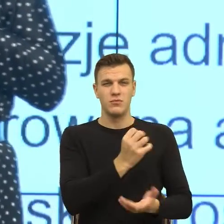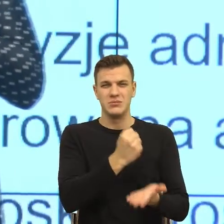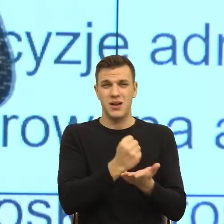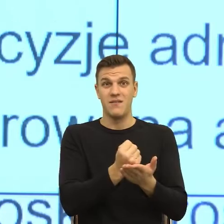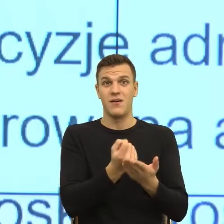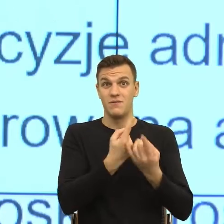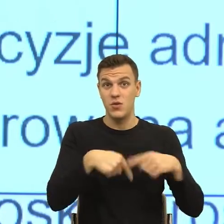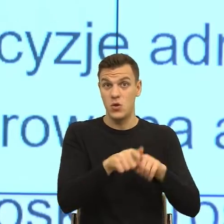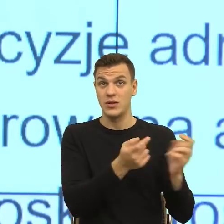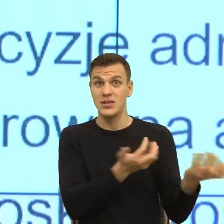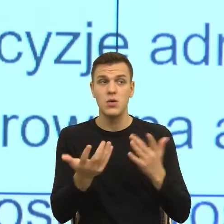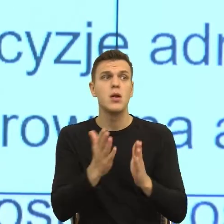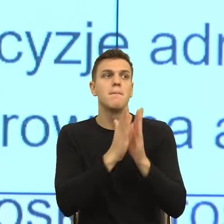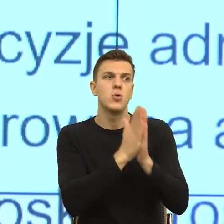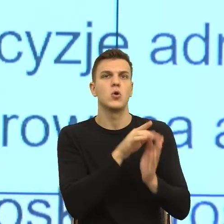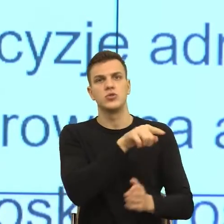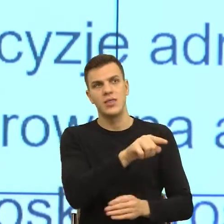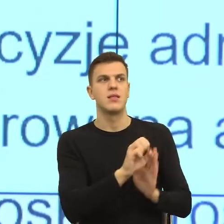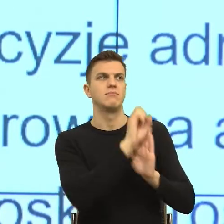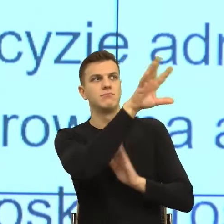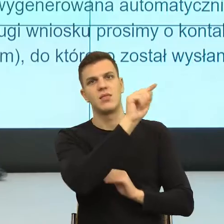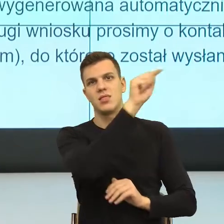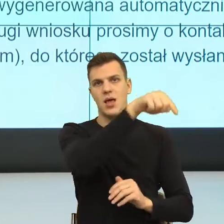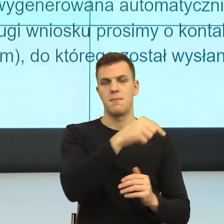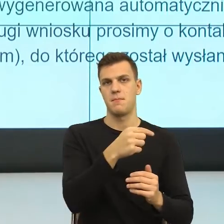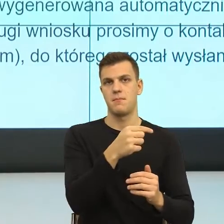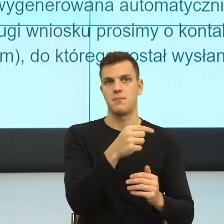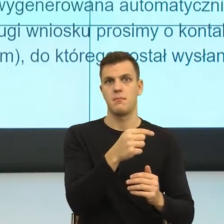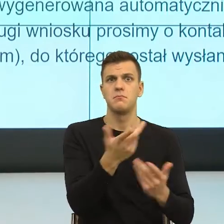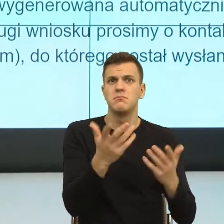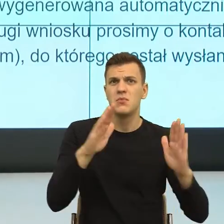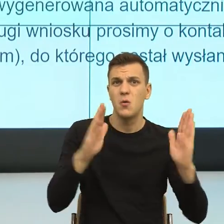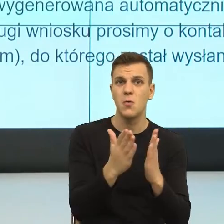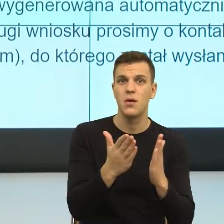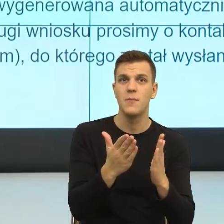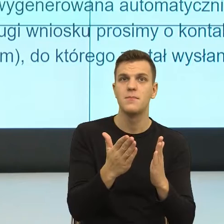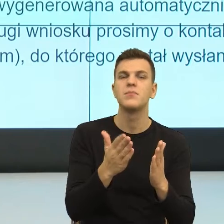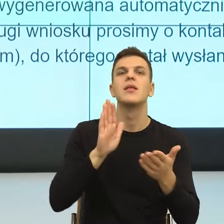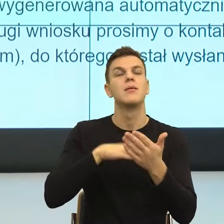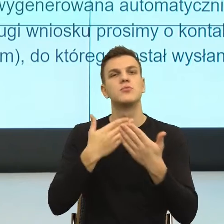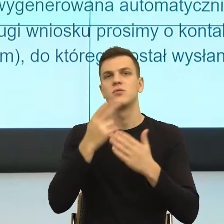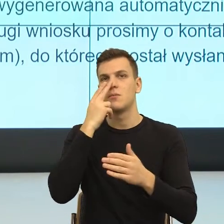Bo popatrzcie Państwo, w tego typu pismach cały czas skupiamy się tylko na wytycznych merytorycznych.